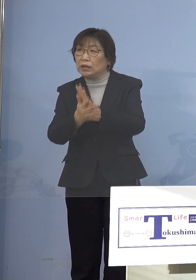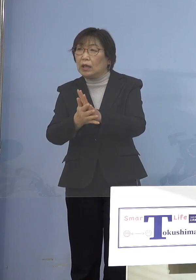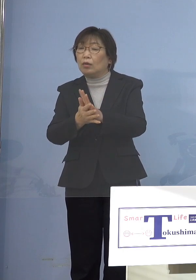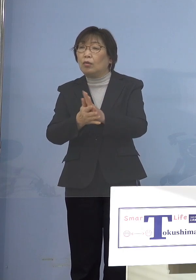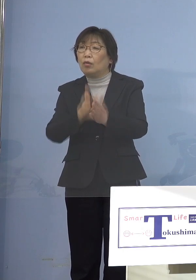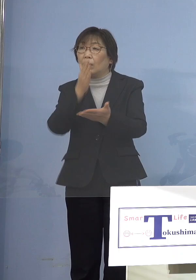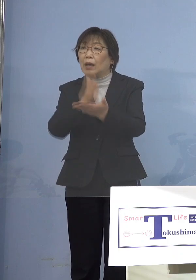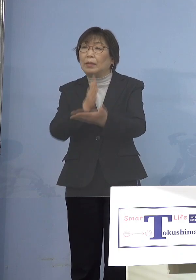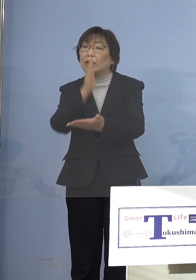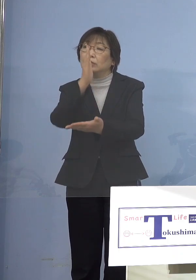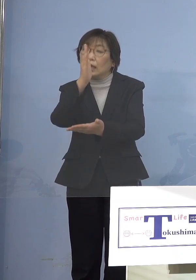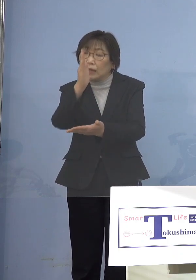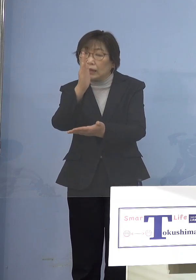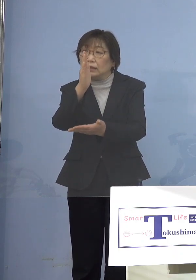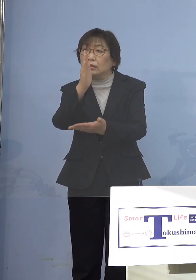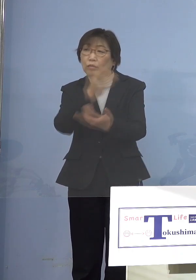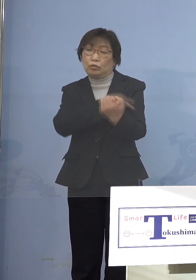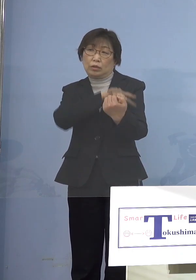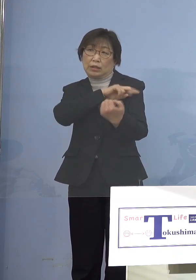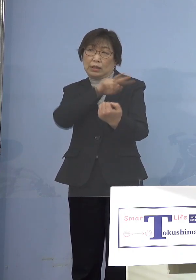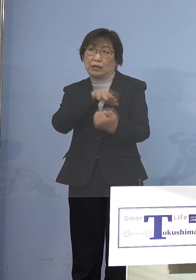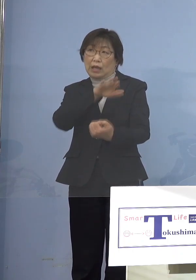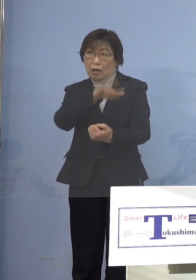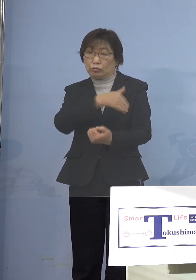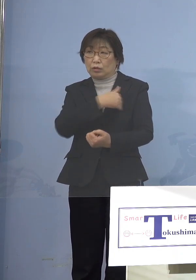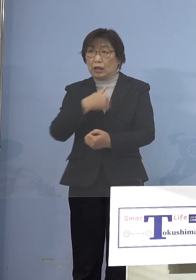可能であるのか お伺いしたいのと